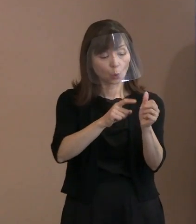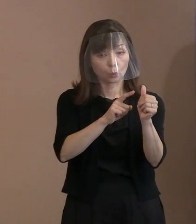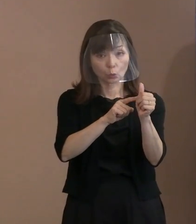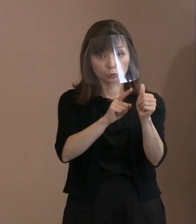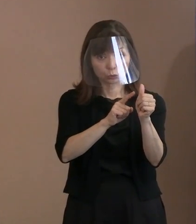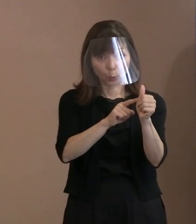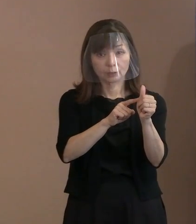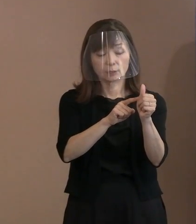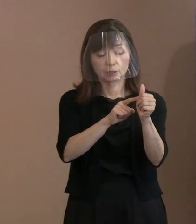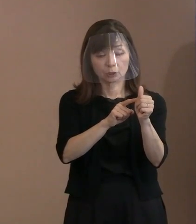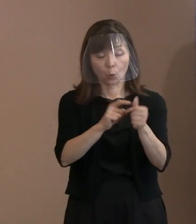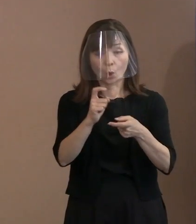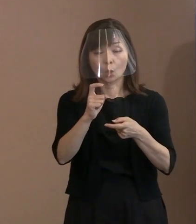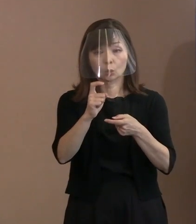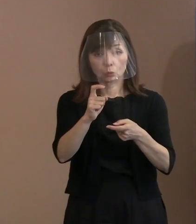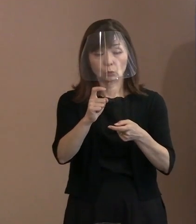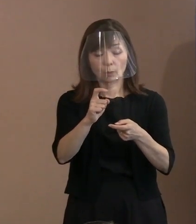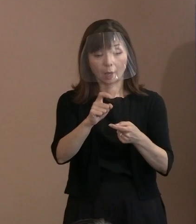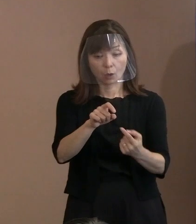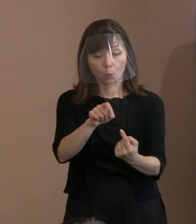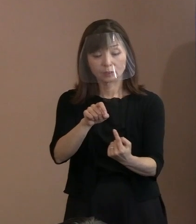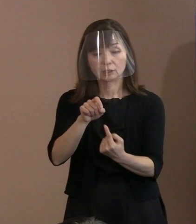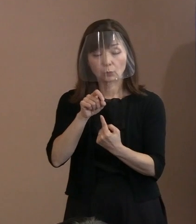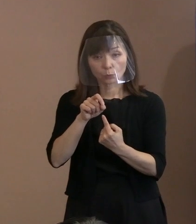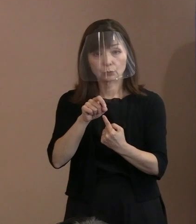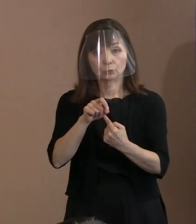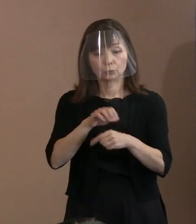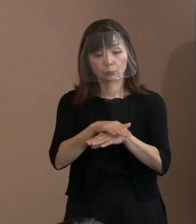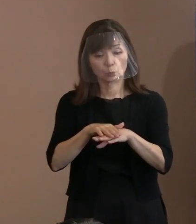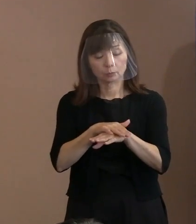重みっていうのをどのように考えているか､ もう少し聞かせていただけますか｡